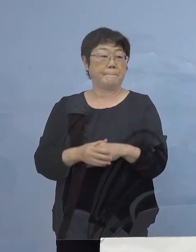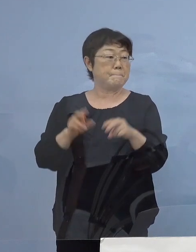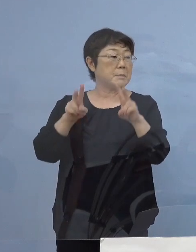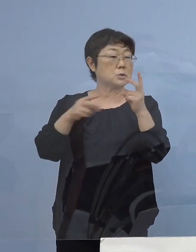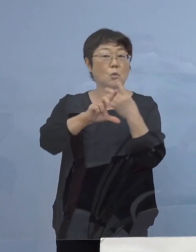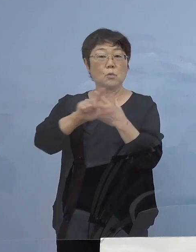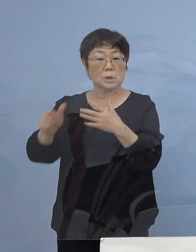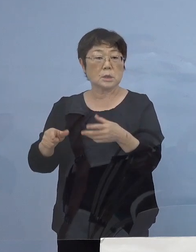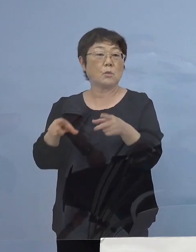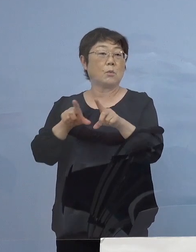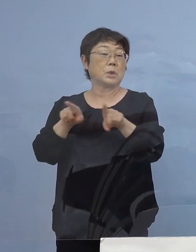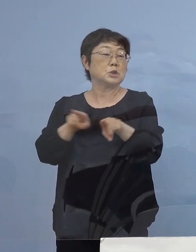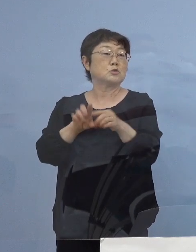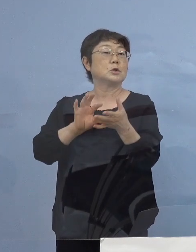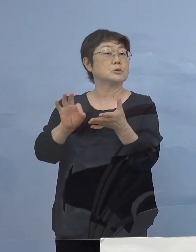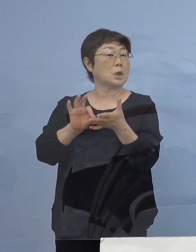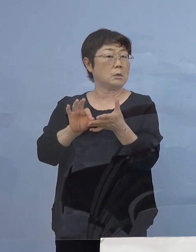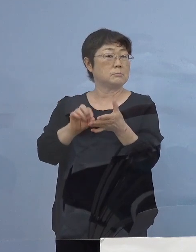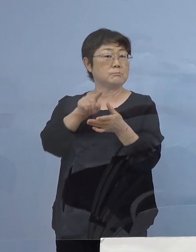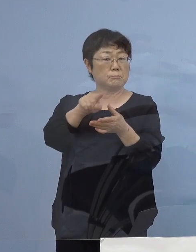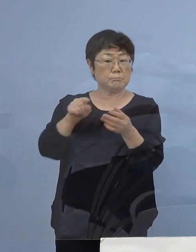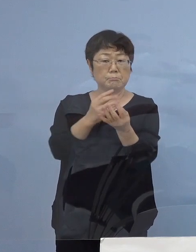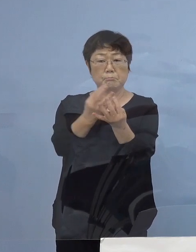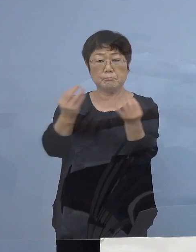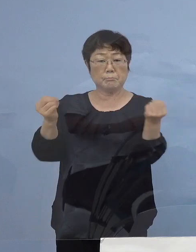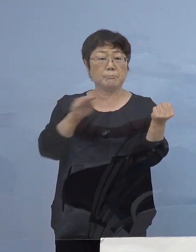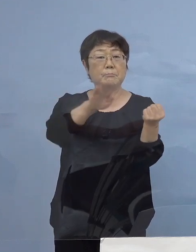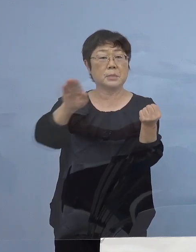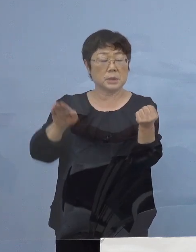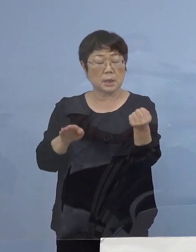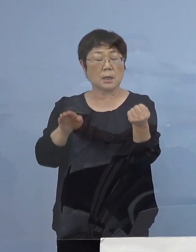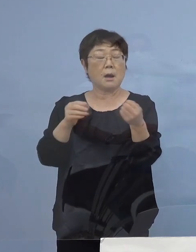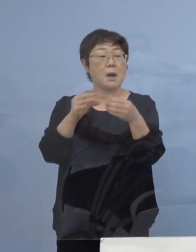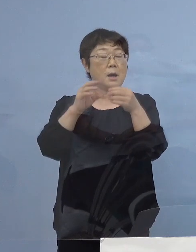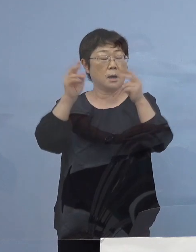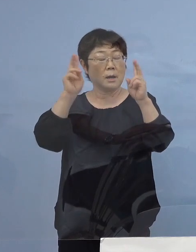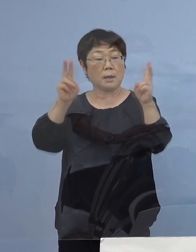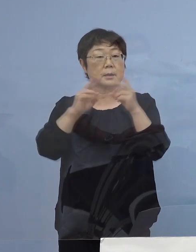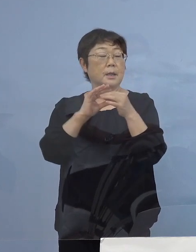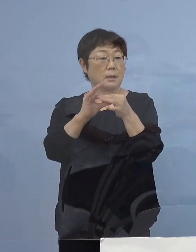あの場では非常に多くの皆さん方が 関連会社の皆さんも そうだったんですが